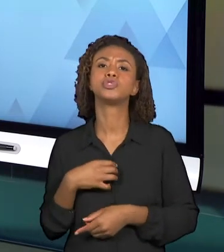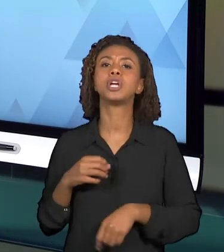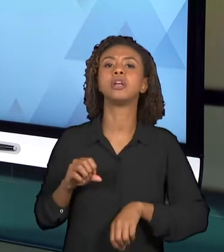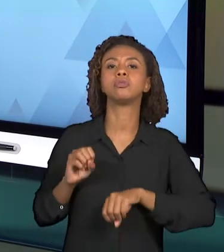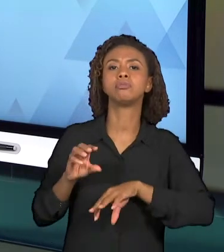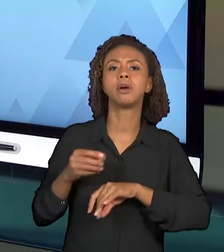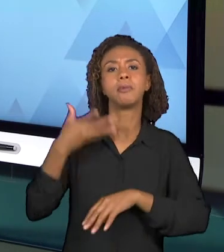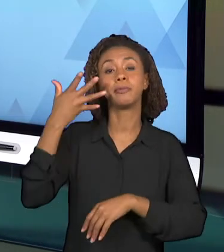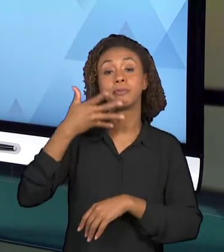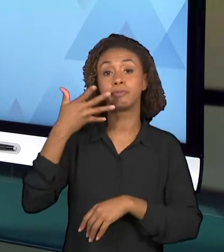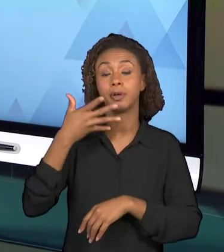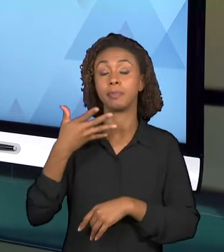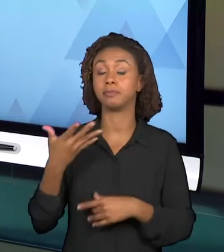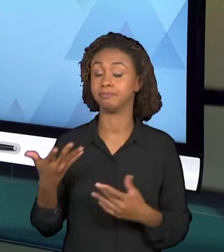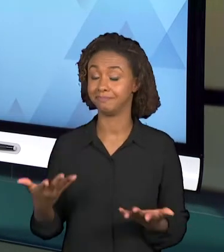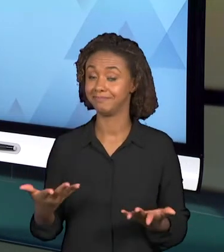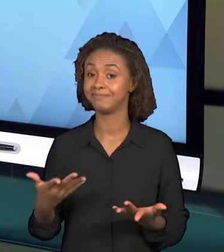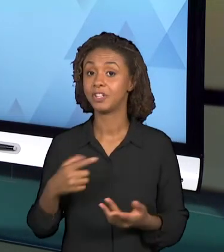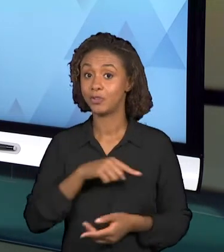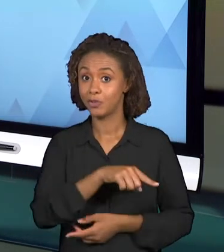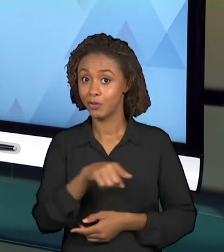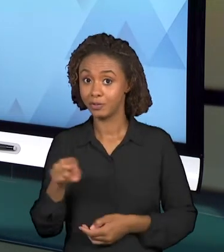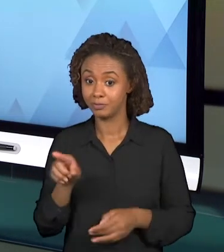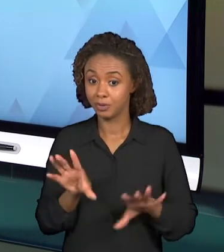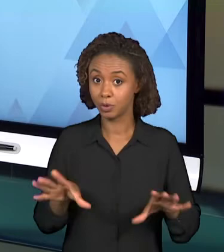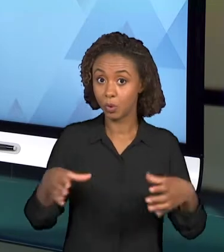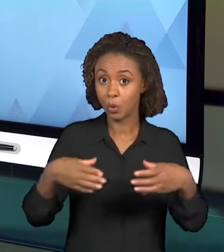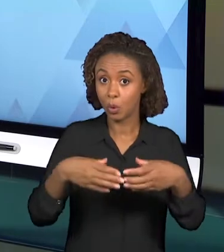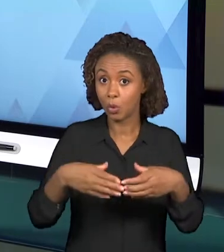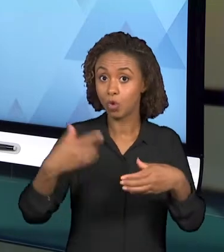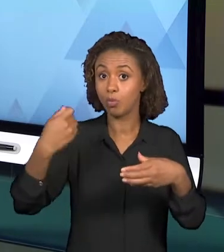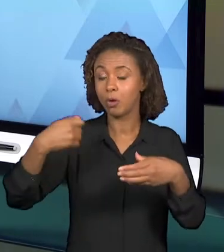PRECISO QUE O GRUPO PENSE A RESPEITO DA LINGUAGEM